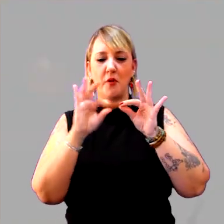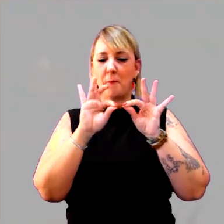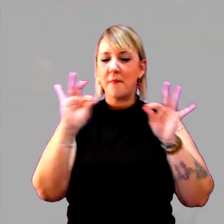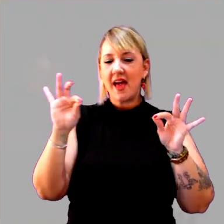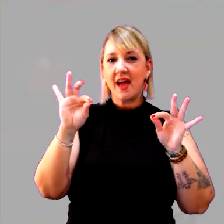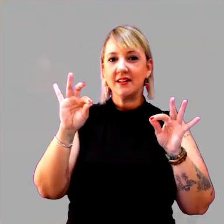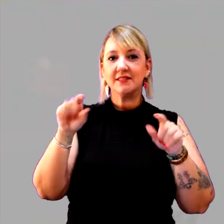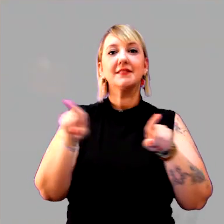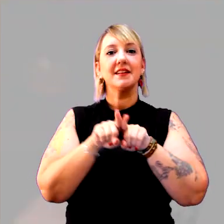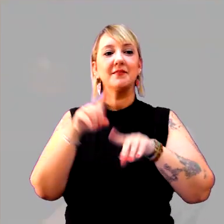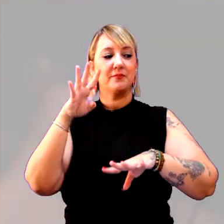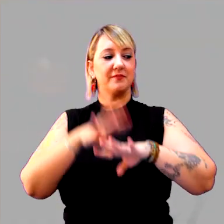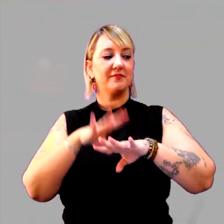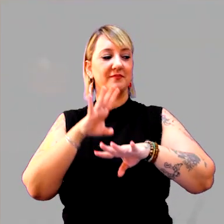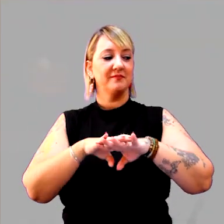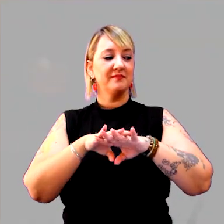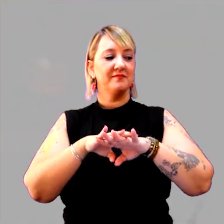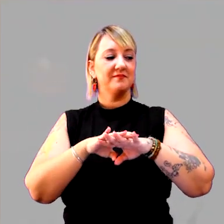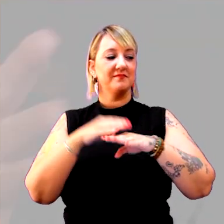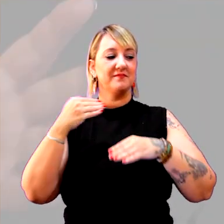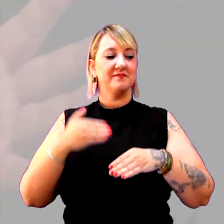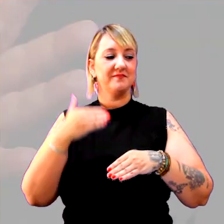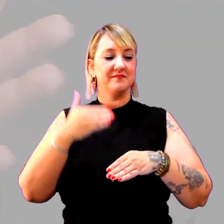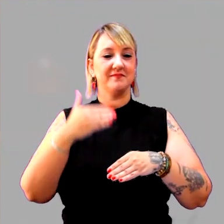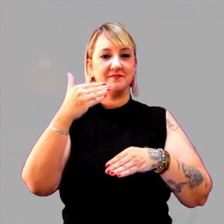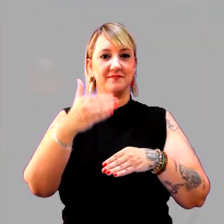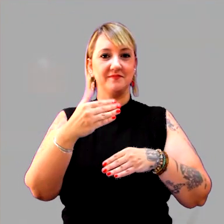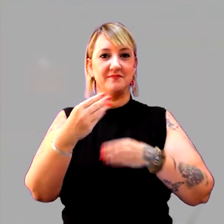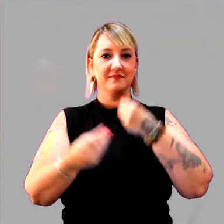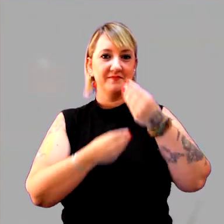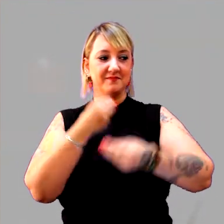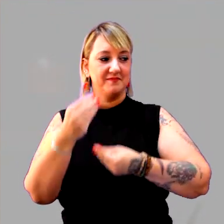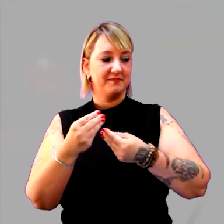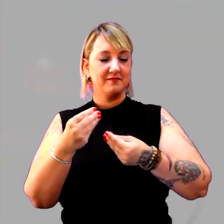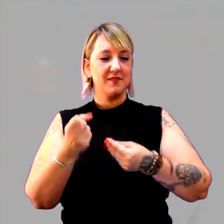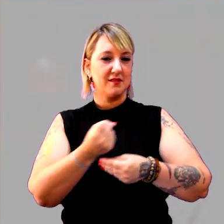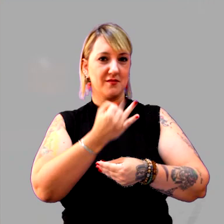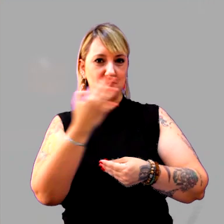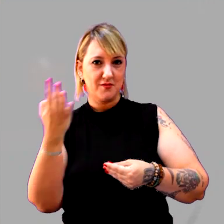E com a matemática. Que são as sequências, como é que se conta o tempo,